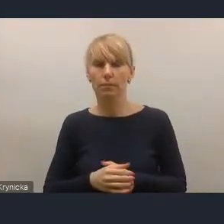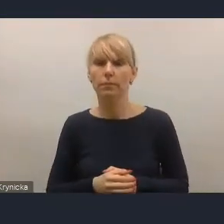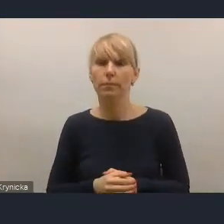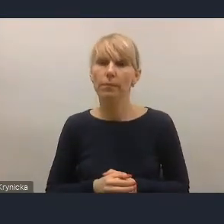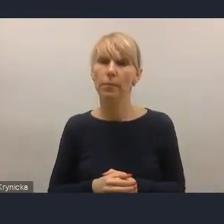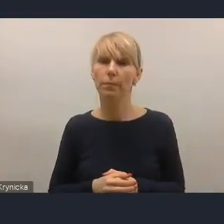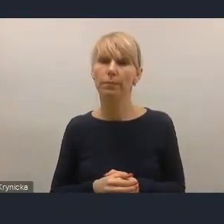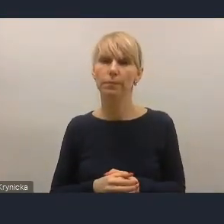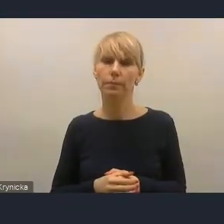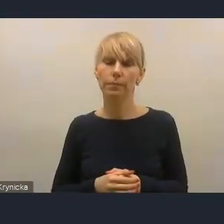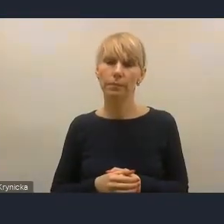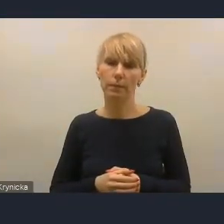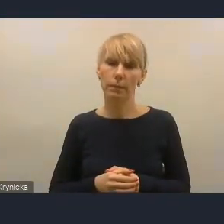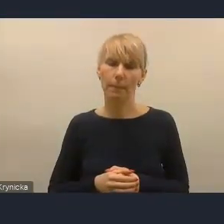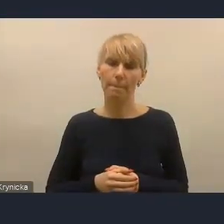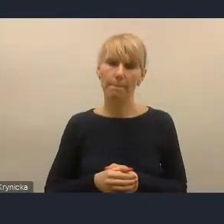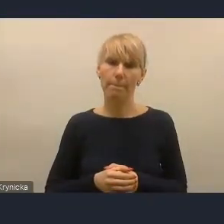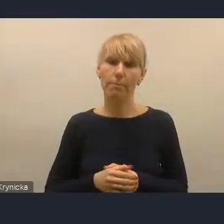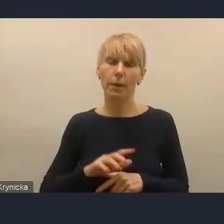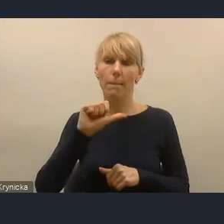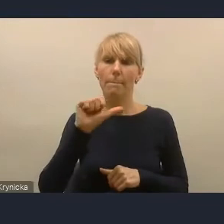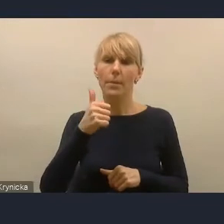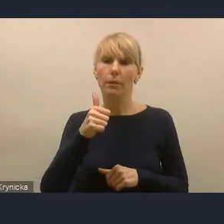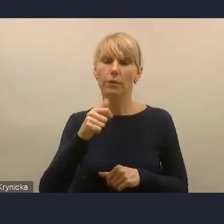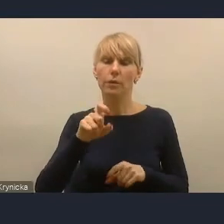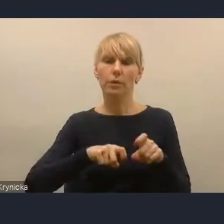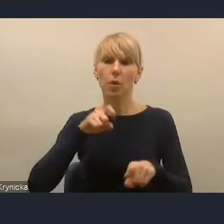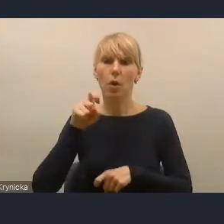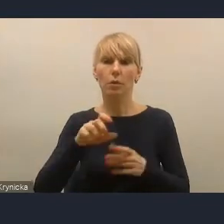Pierwszy krok na temat powiązania między jednym planem a drugim,